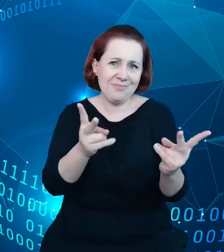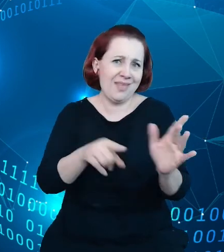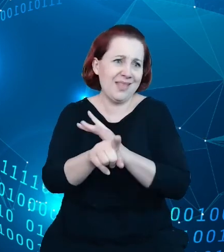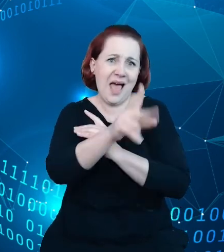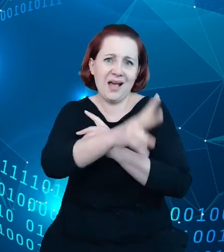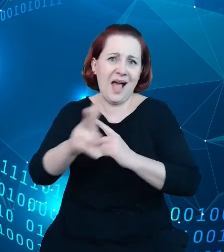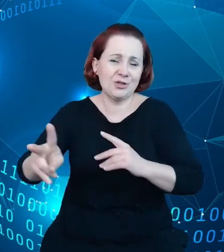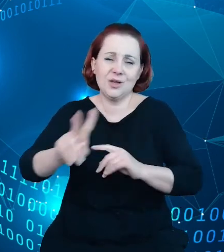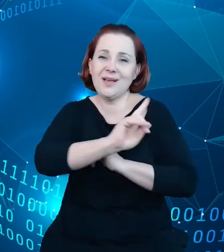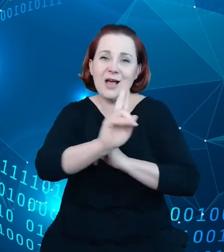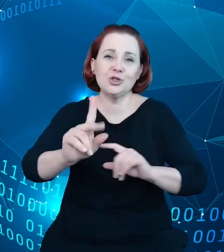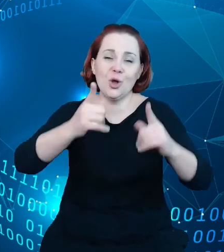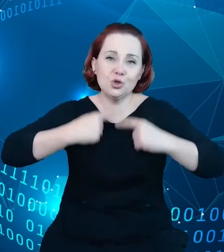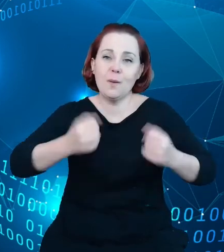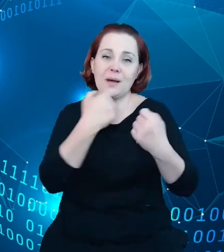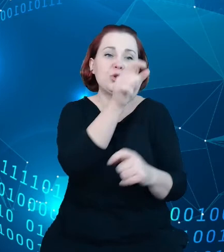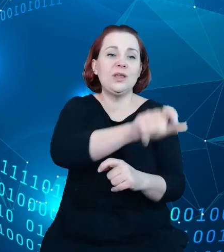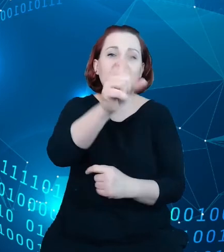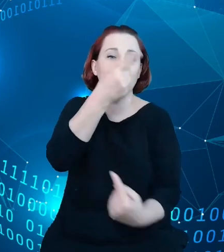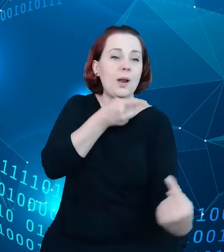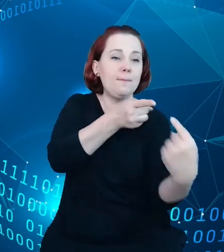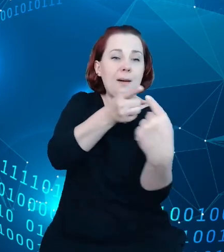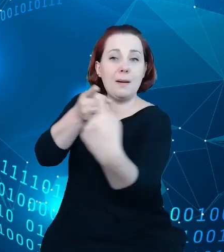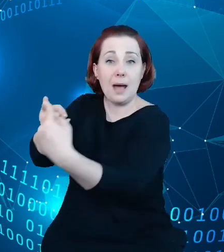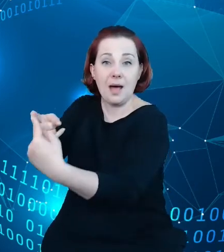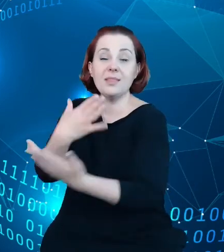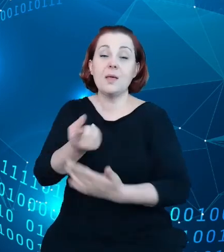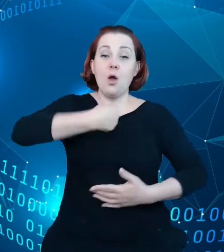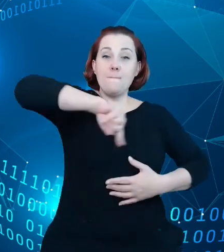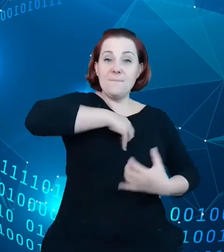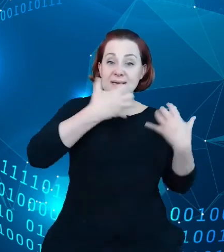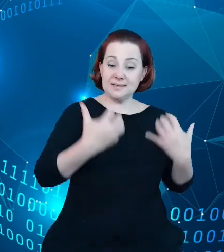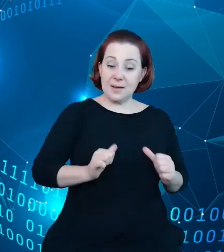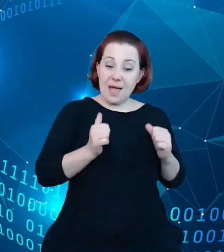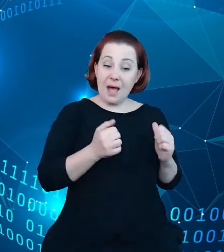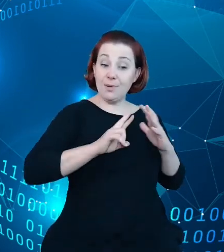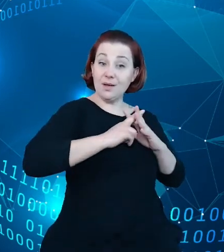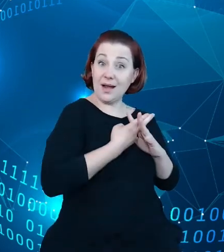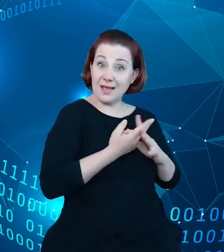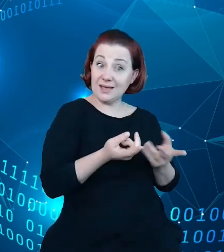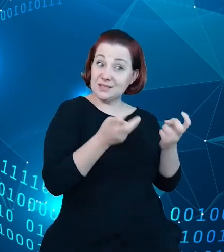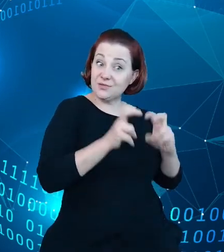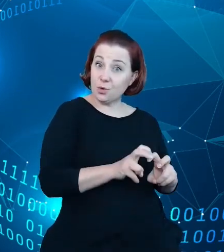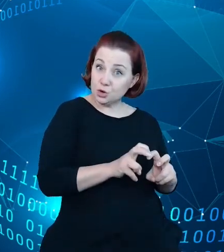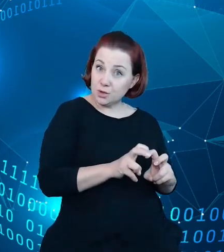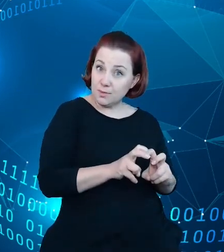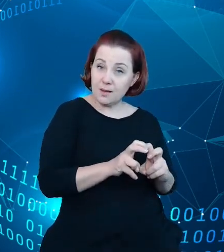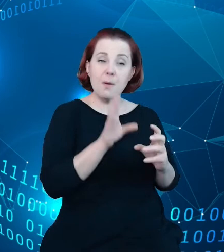celem jest doprowadzenie do tego, żeby rejestr obudować systemem narzędzi,